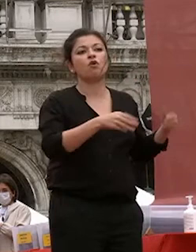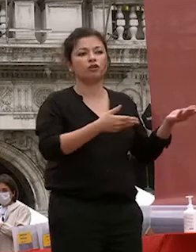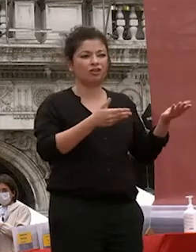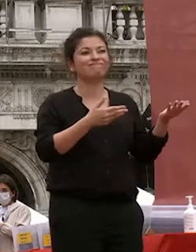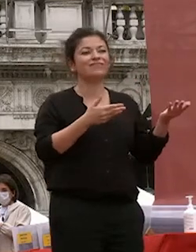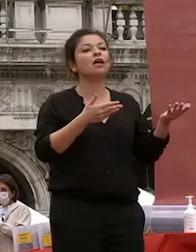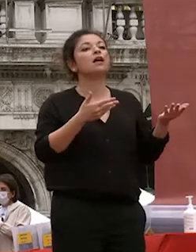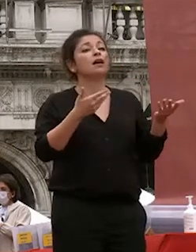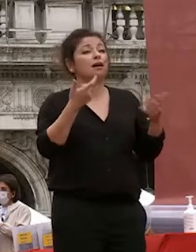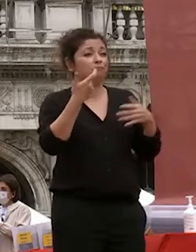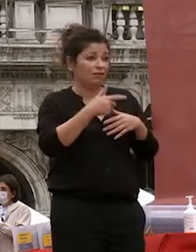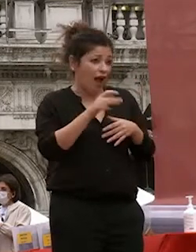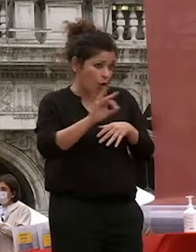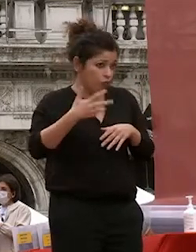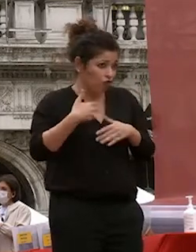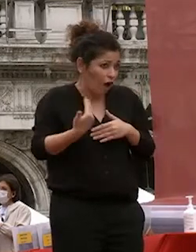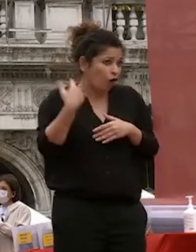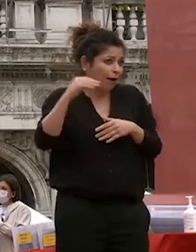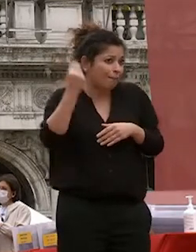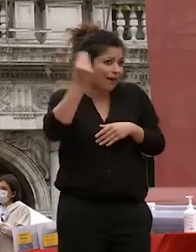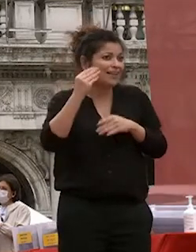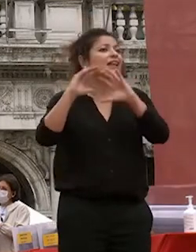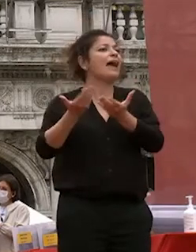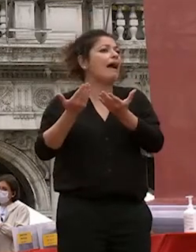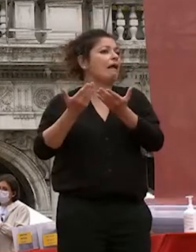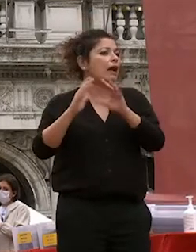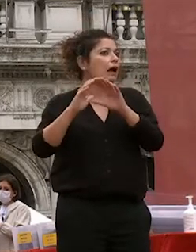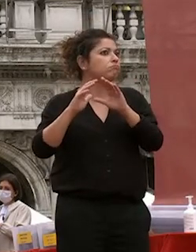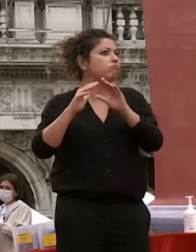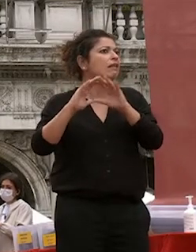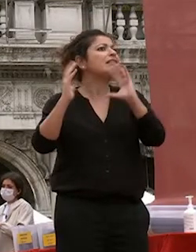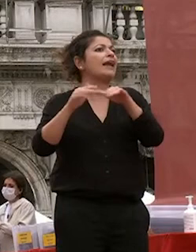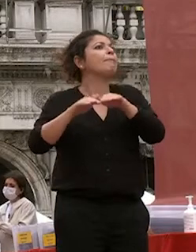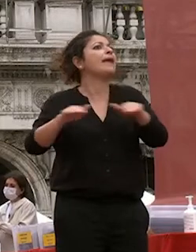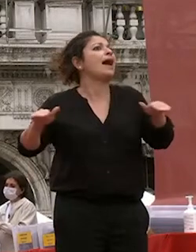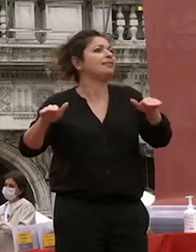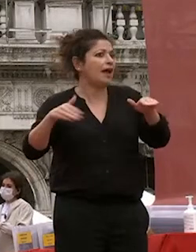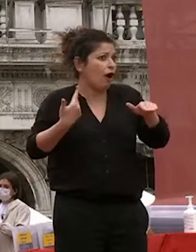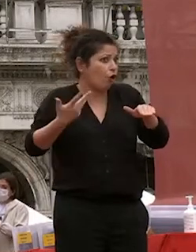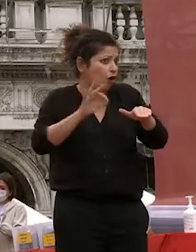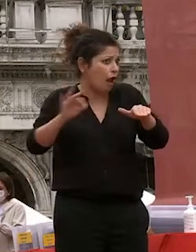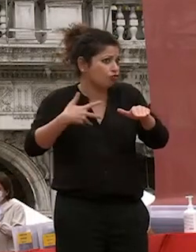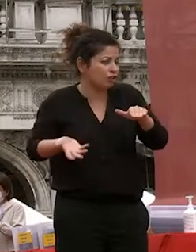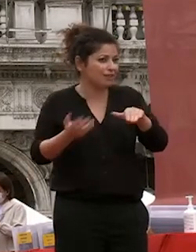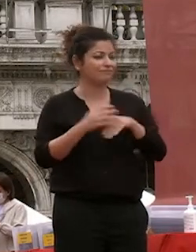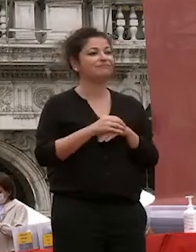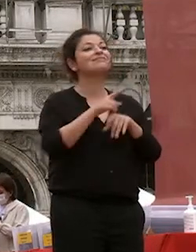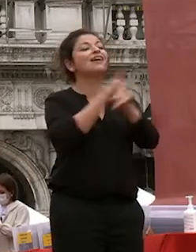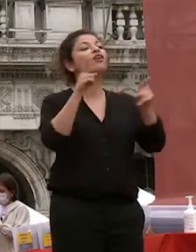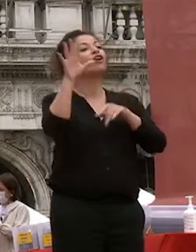ancora pensato che la terra sia piatta avete scelto una bella università credo